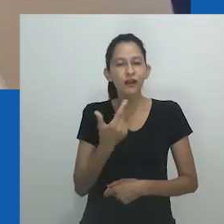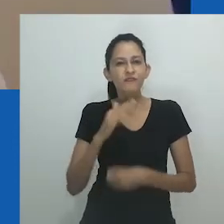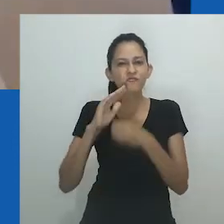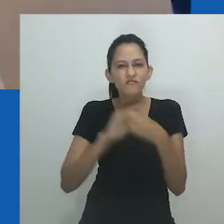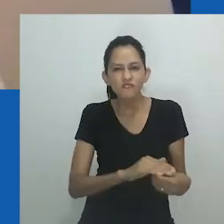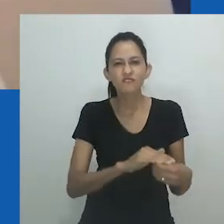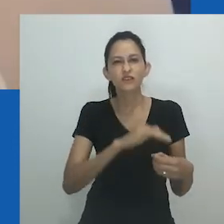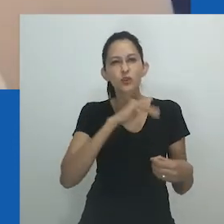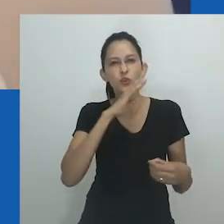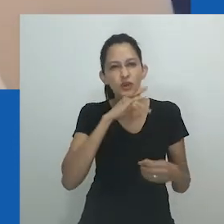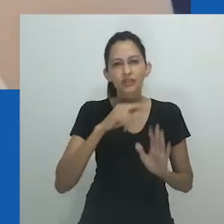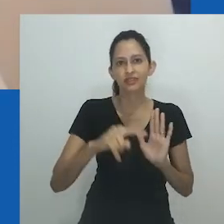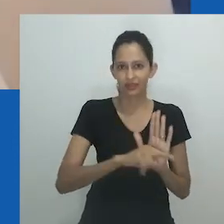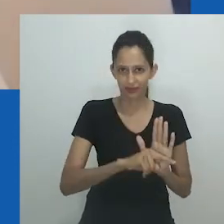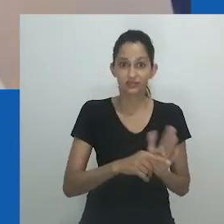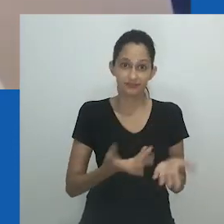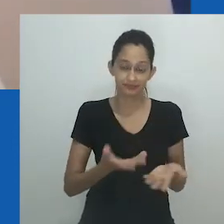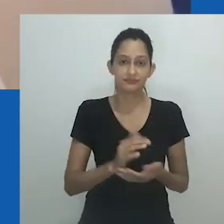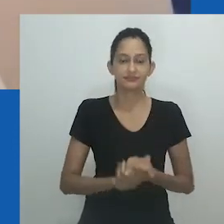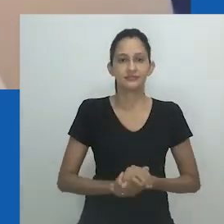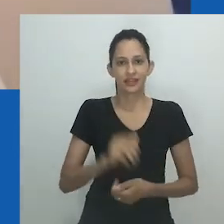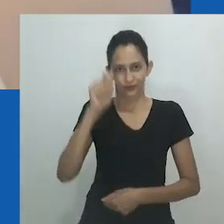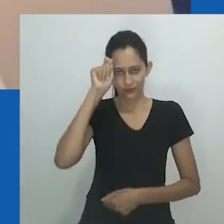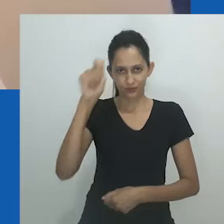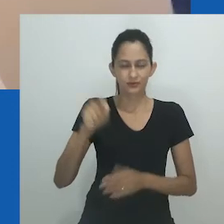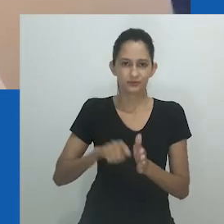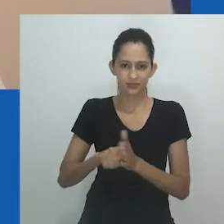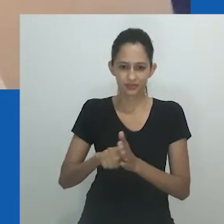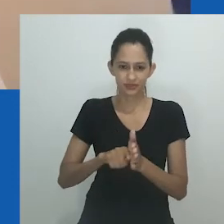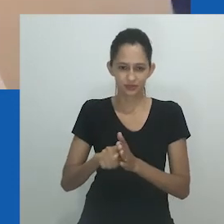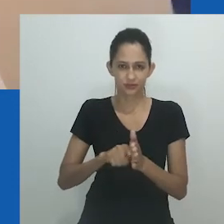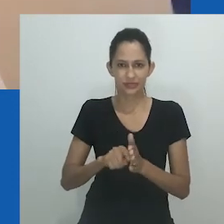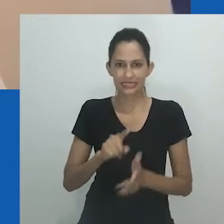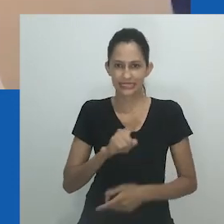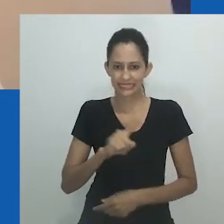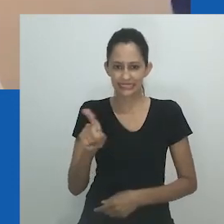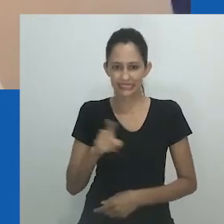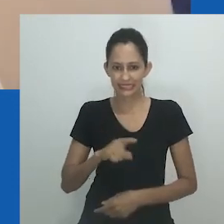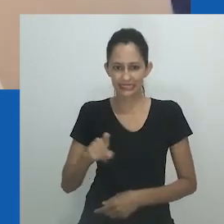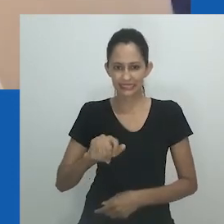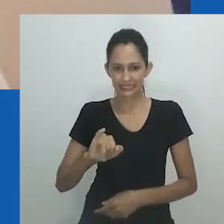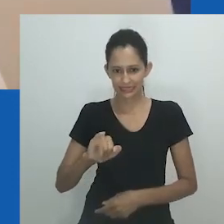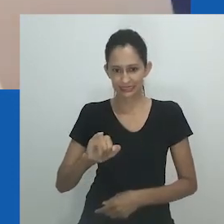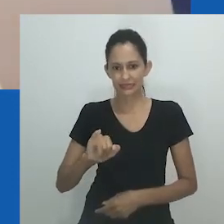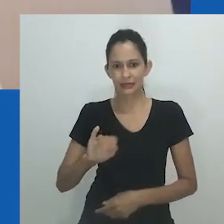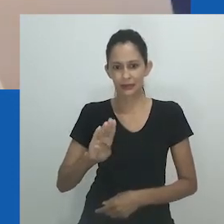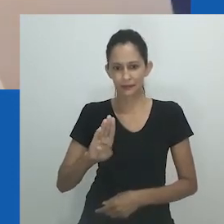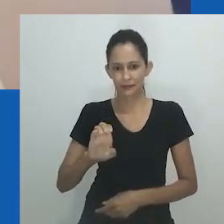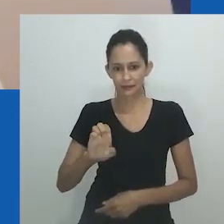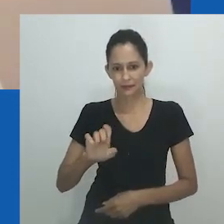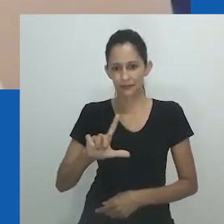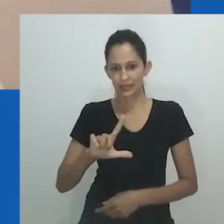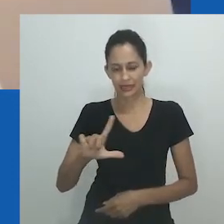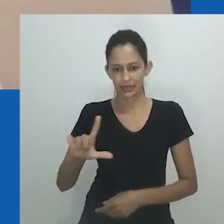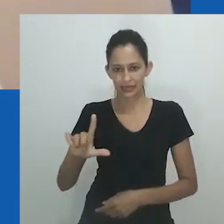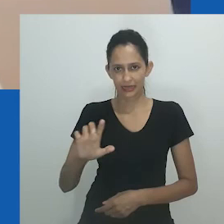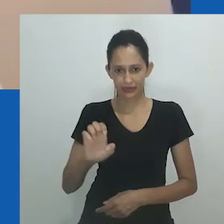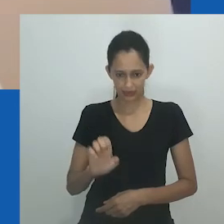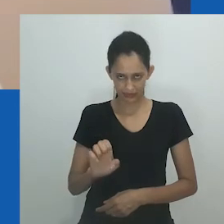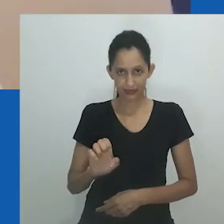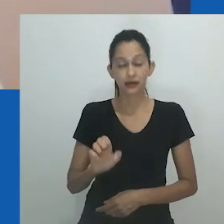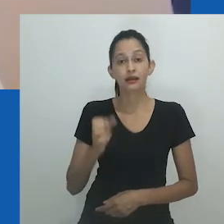Mtumane está correta ao apontar as fraquezas de Mpumlo neste texto, pois é ele quem parece não ter disciplina e consideração por sua esposa.